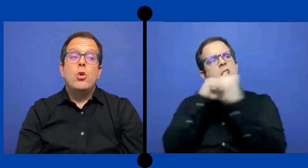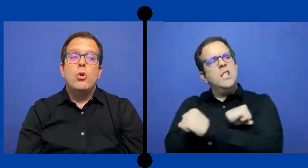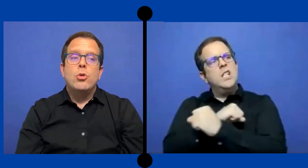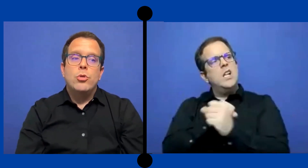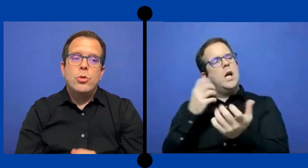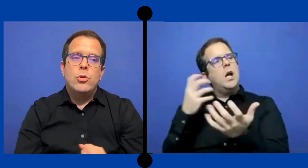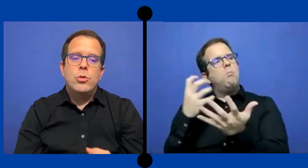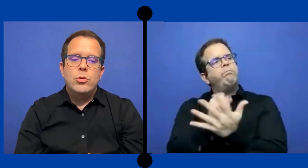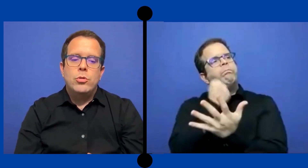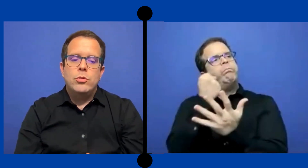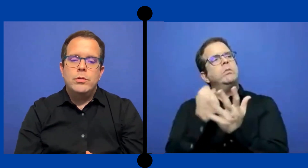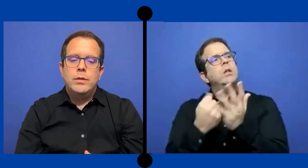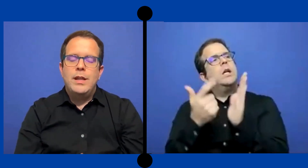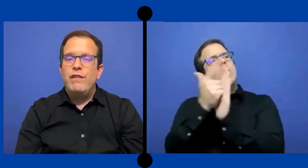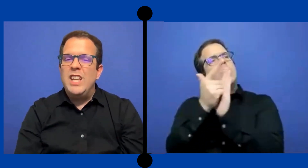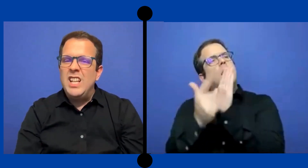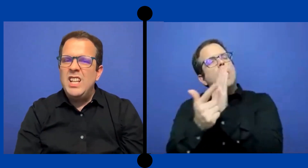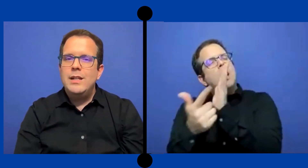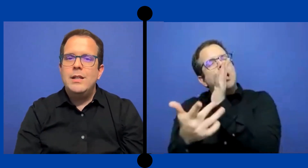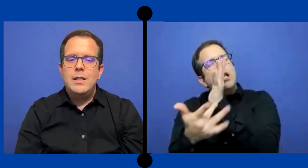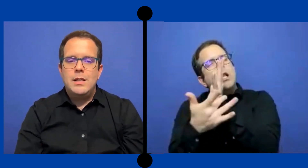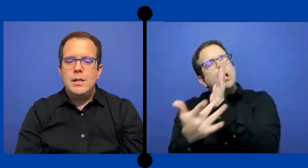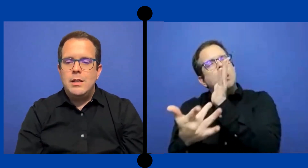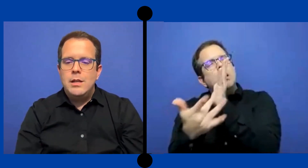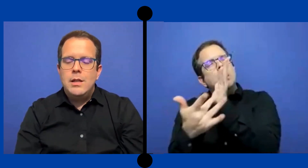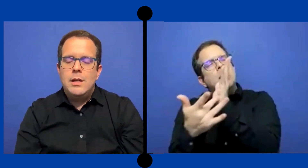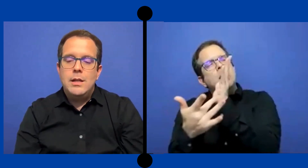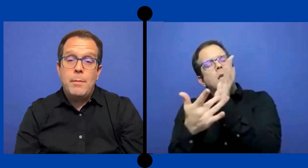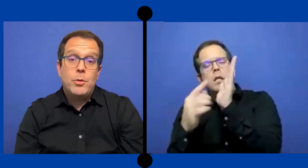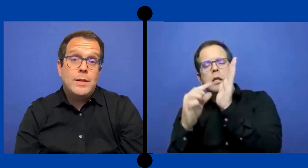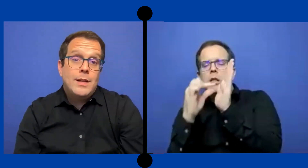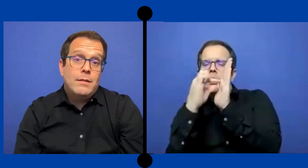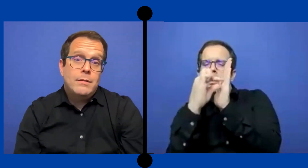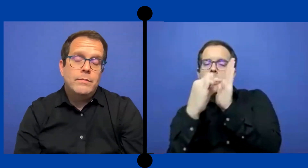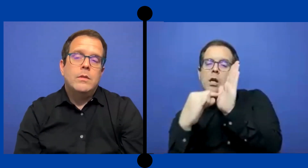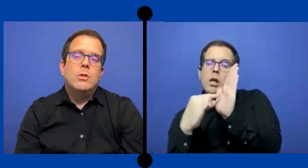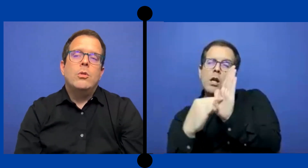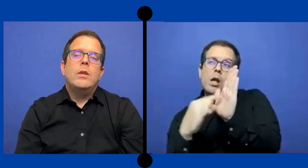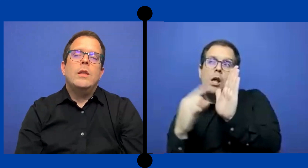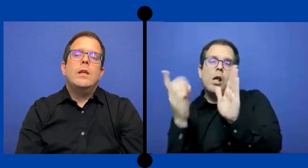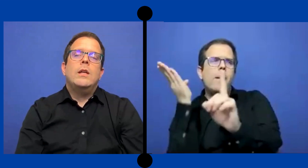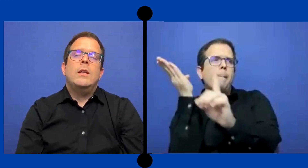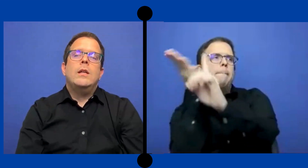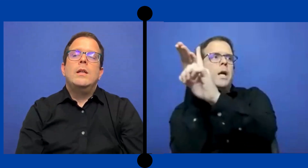logro definir Y aprovechar donde los fondos venían de ...